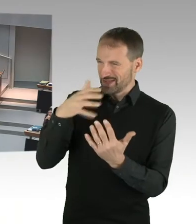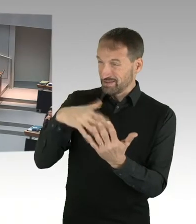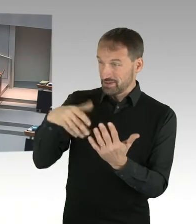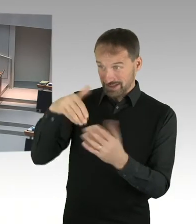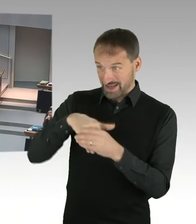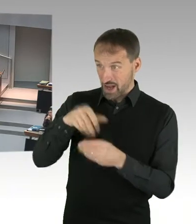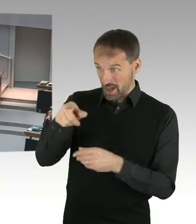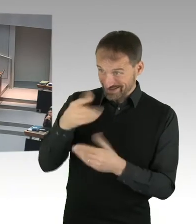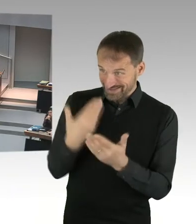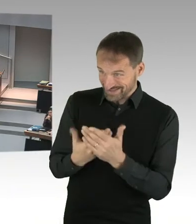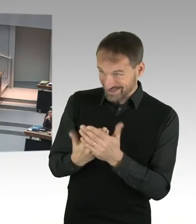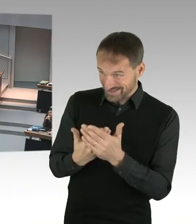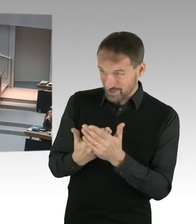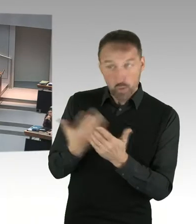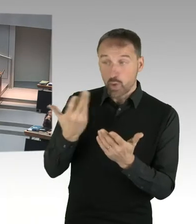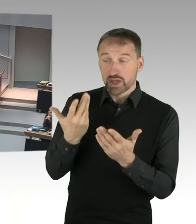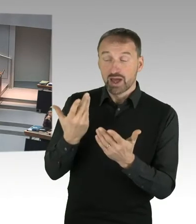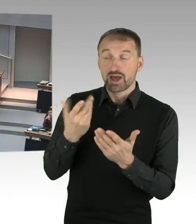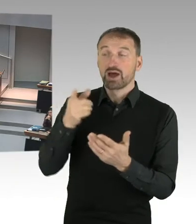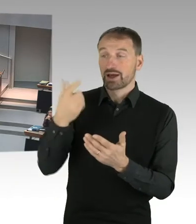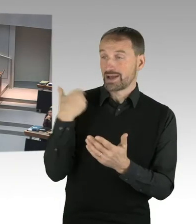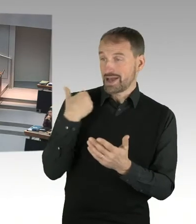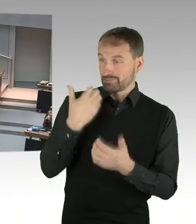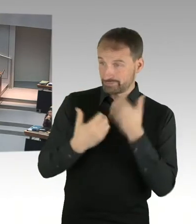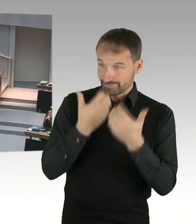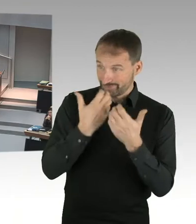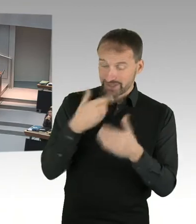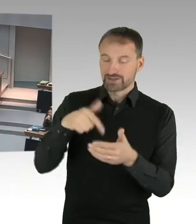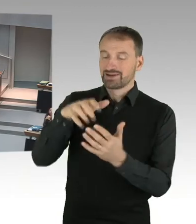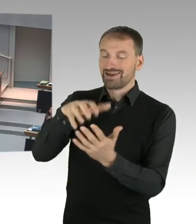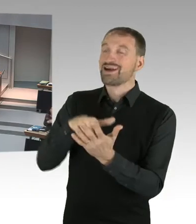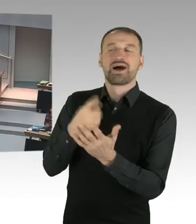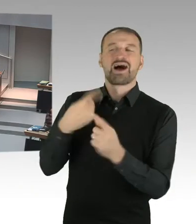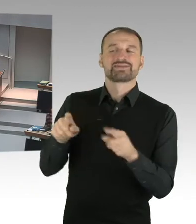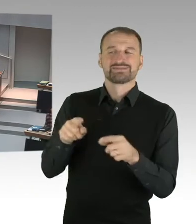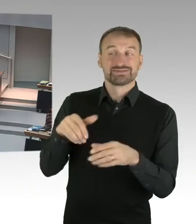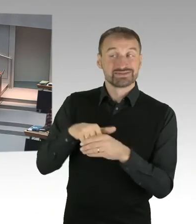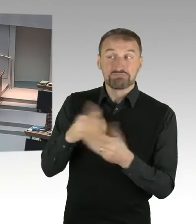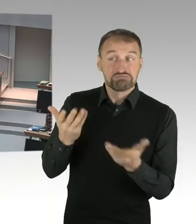(Präsidium) Bitteschön, Frau Senatorin. (Sprecherwechsel) Na, in diesem Letter of Intent, den man ja am Anfang eines gemeinsamen zu